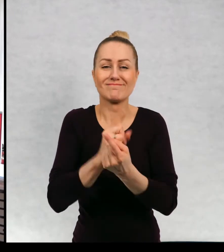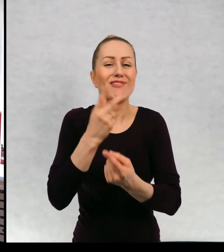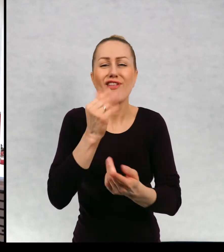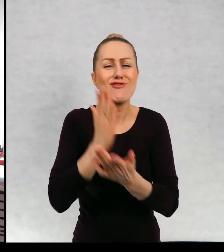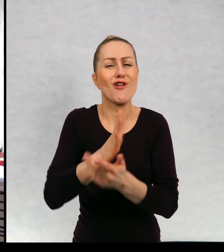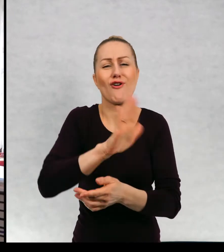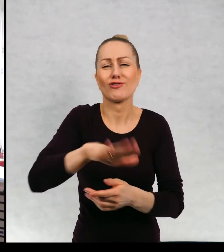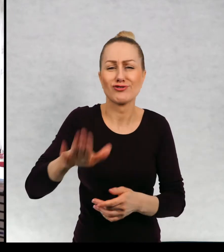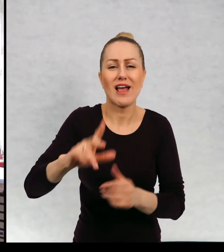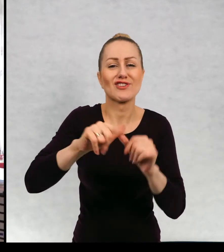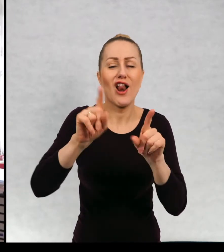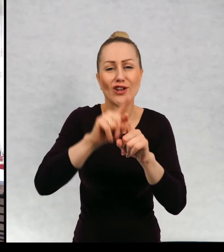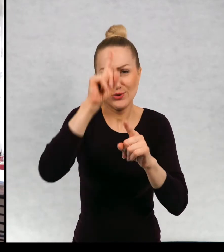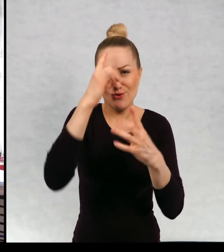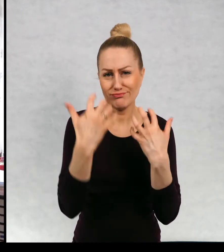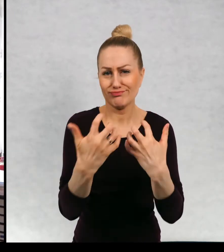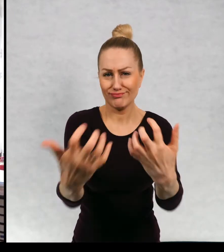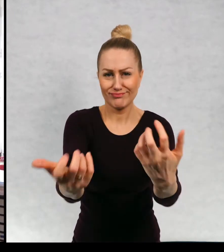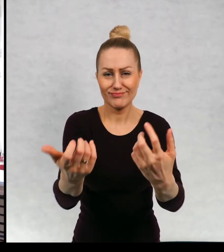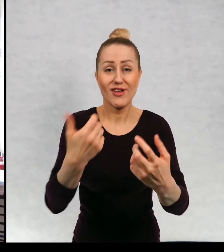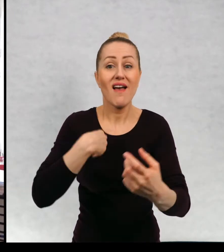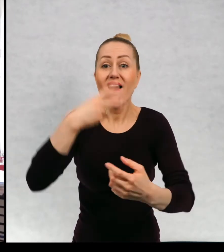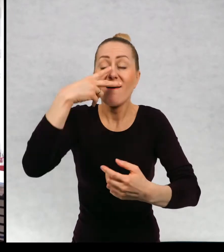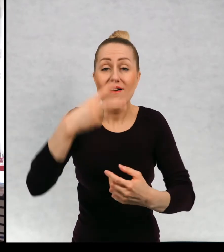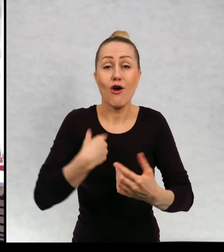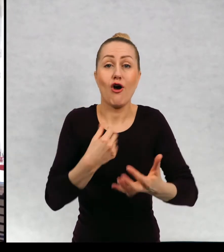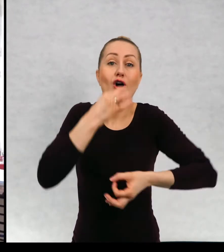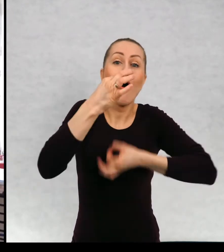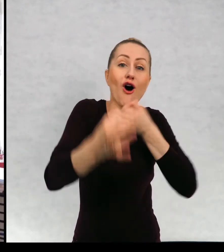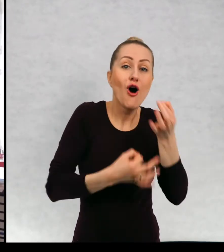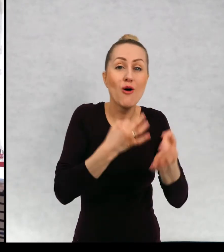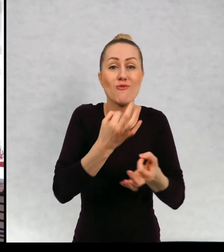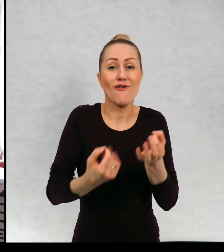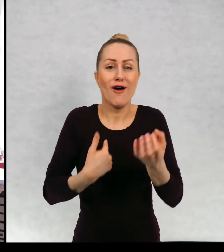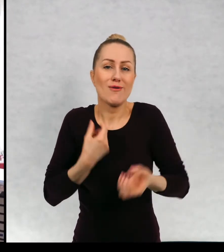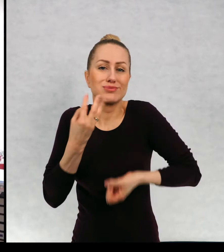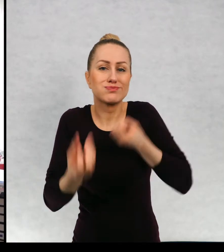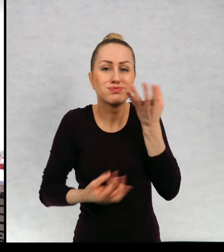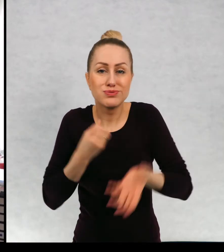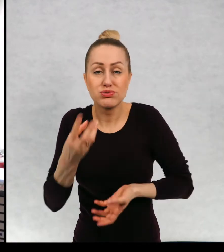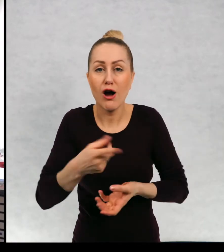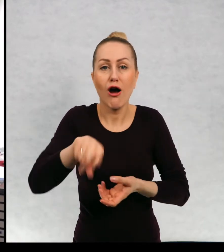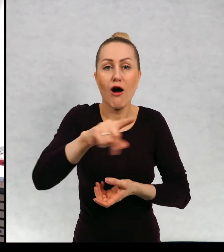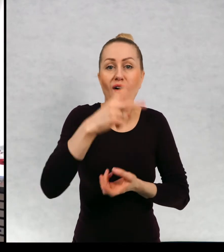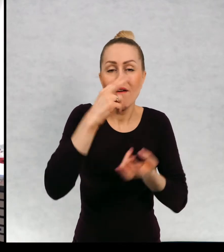w ogóle z publicznością widzę waszą reakcję na to, co mówię i też